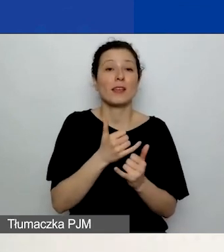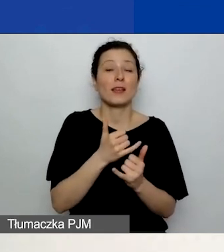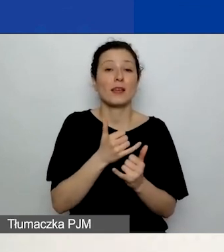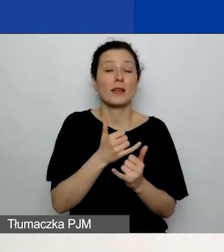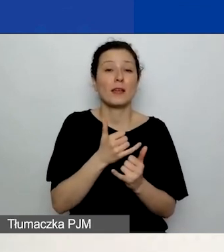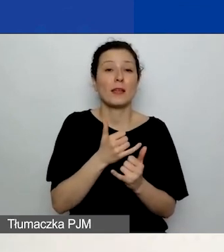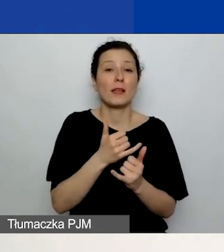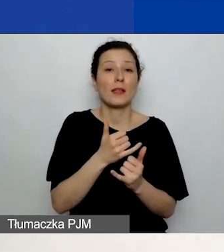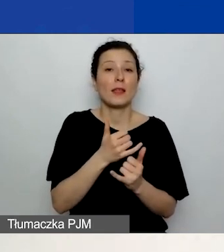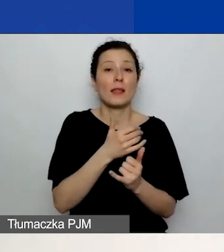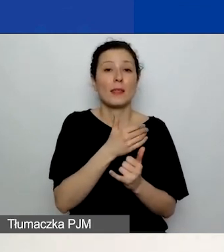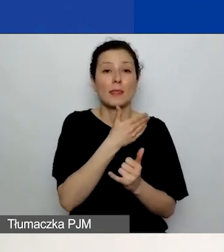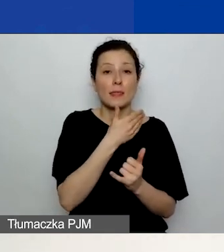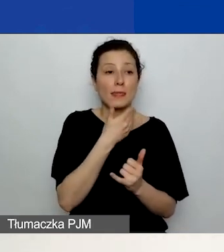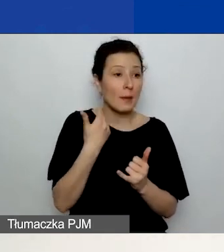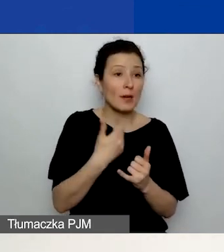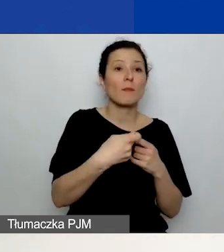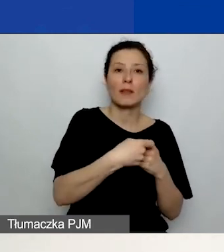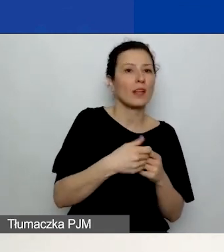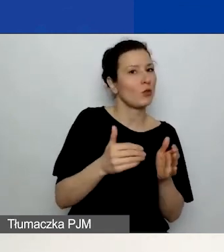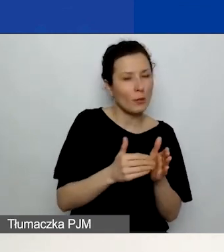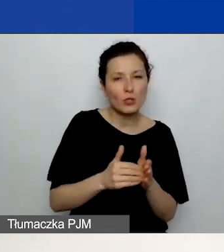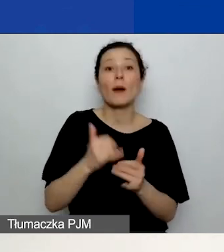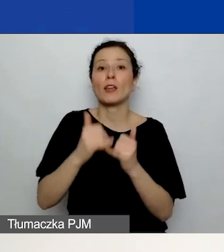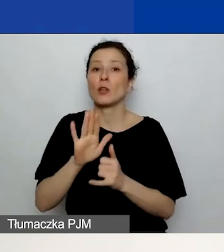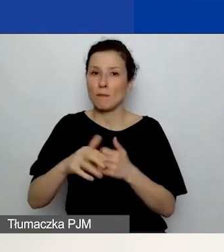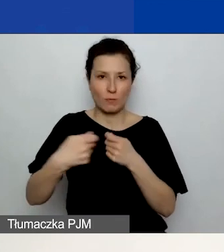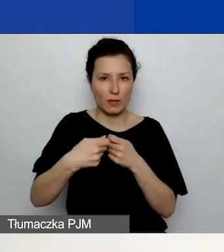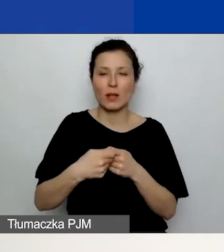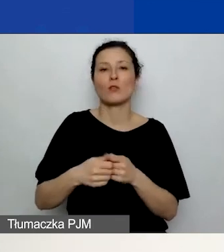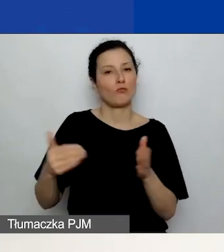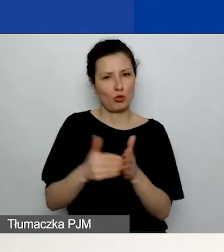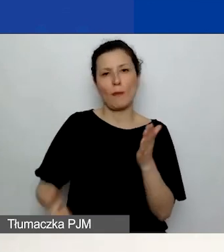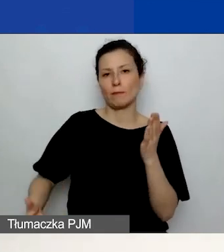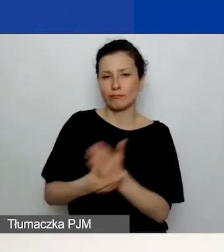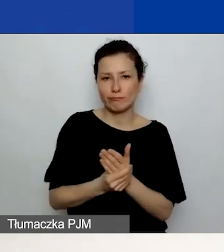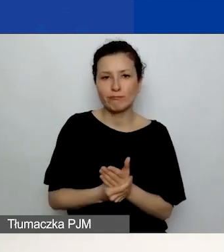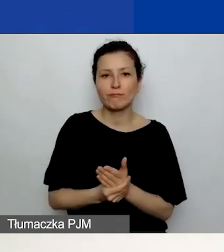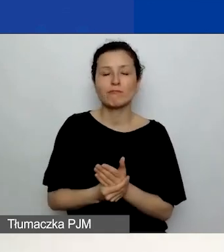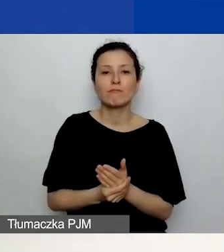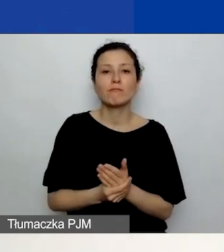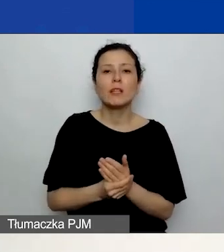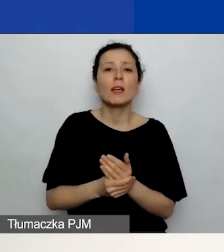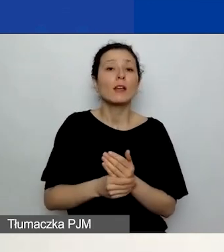Również trzeba go załączyć, wybierając plik. Tutaj zaznaczyłam, jak to wygląda w generatorze,